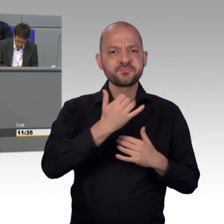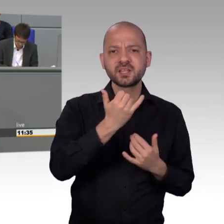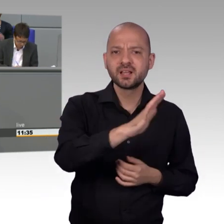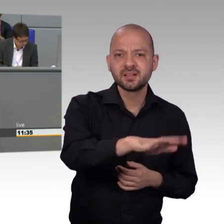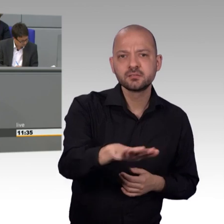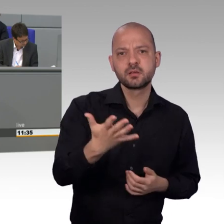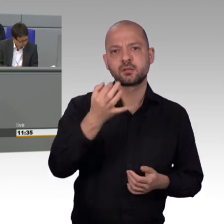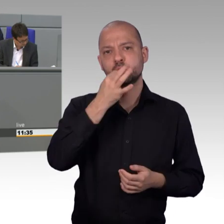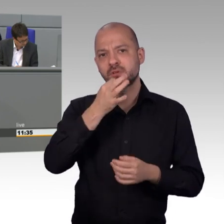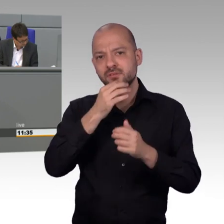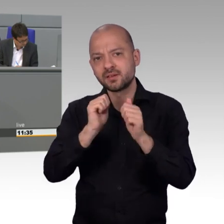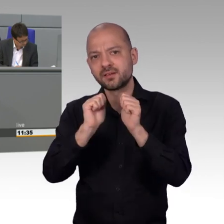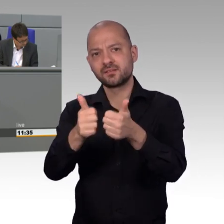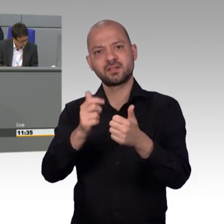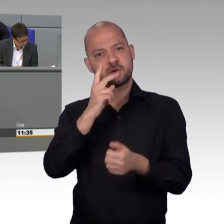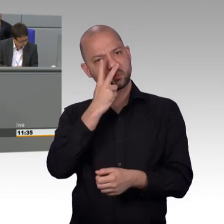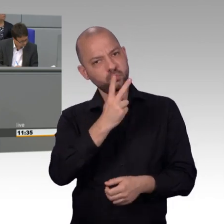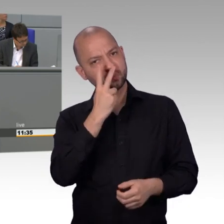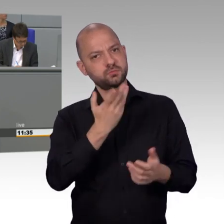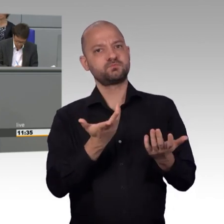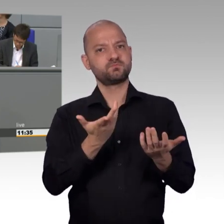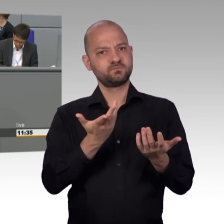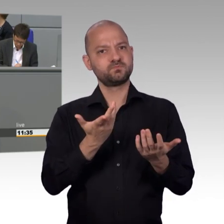vor allem die Plattform für E-Petitionen noch bekannter gemacht werden,